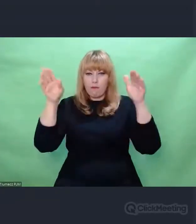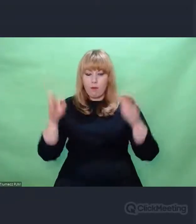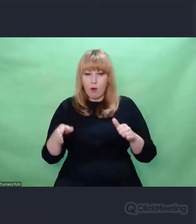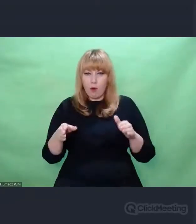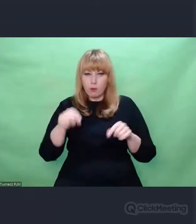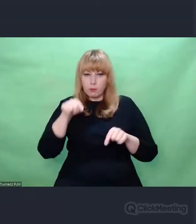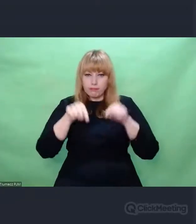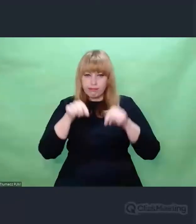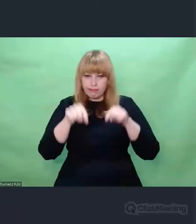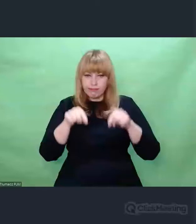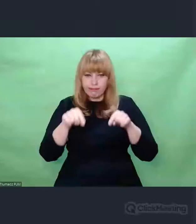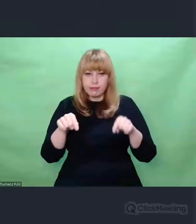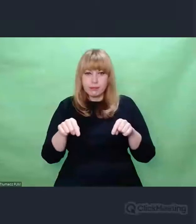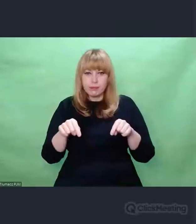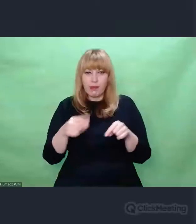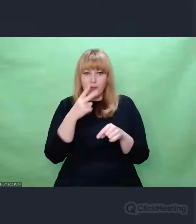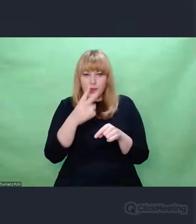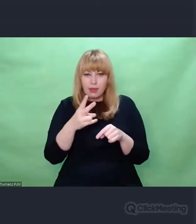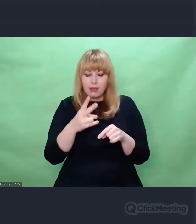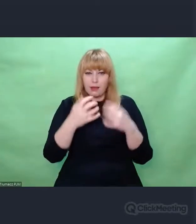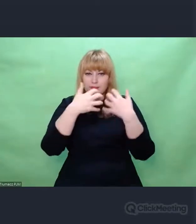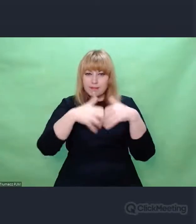wszystkie elementy wręcz namacalnie,